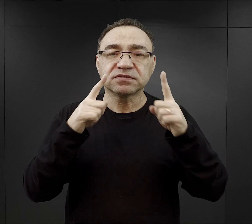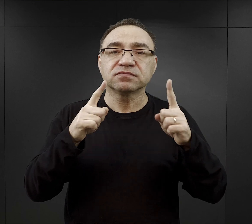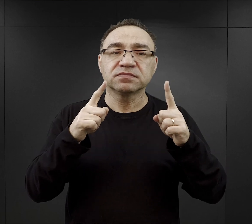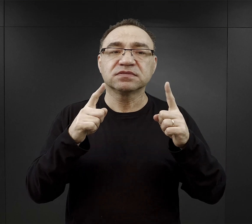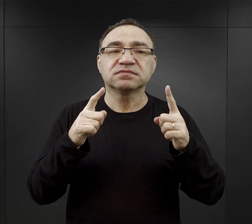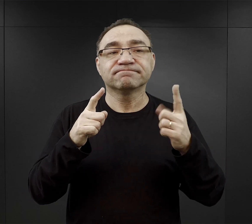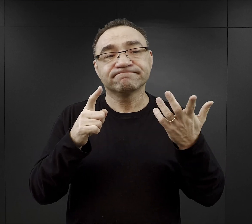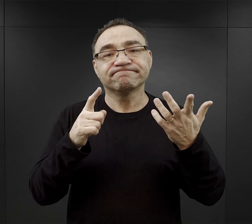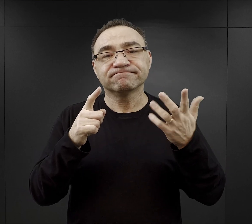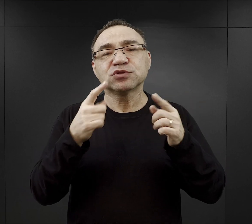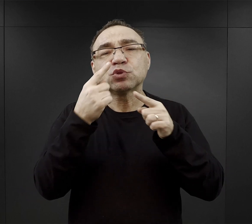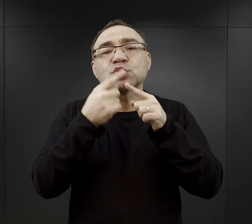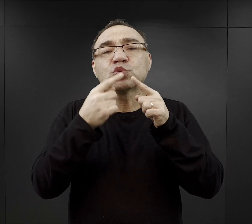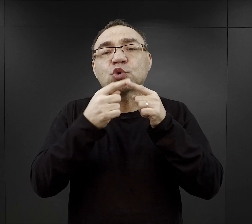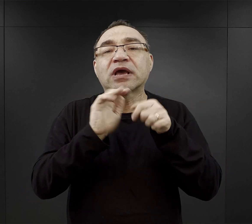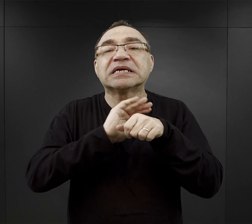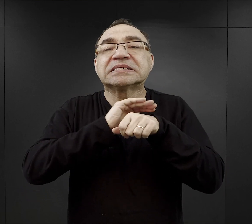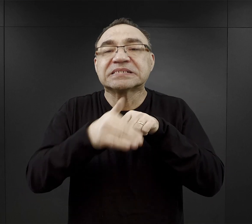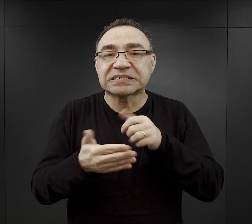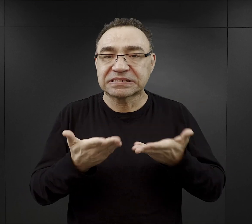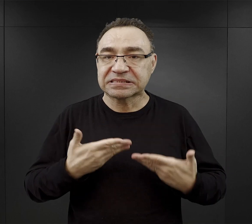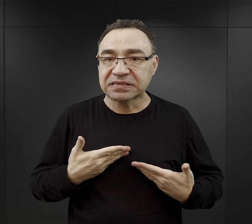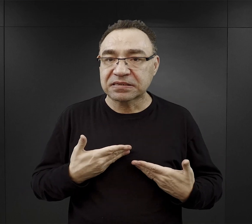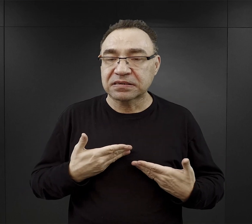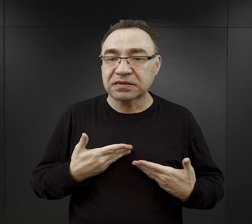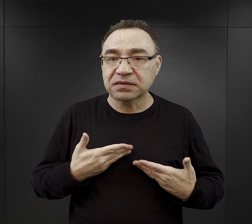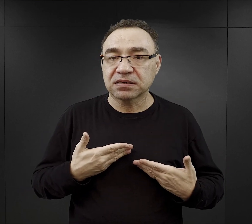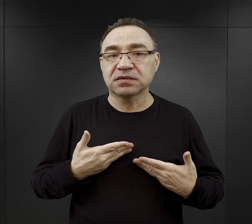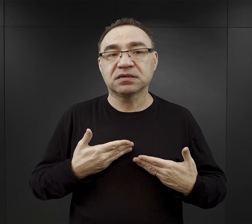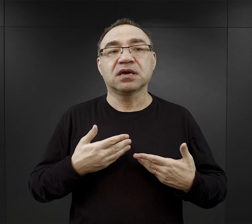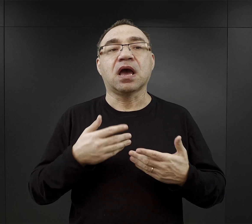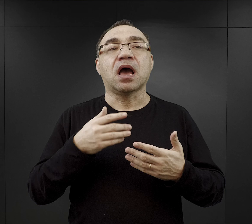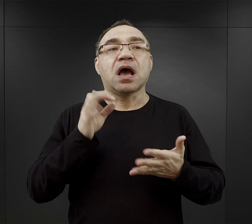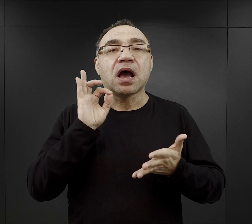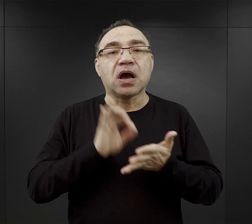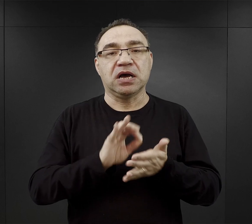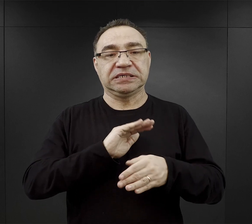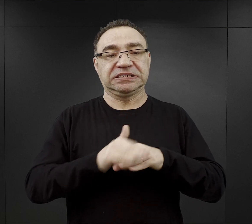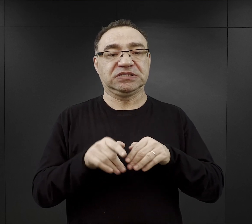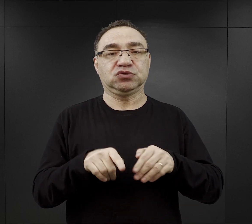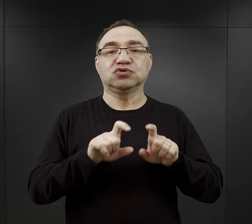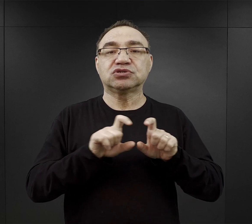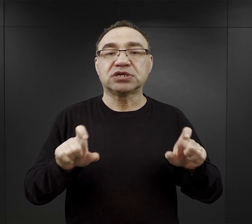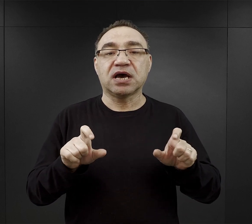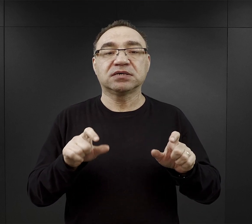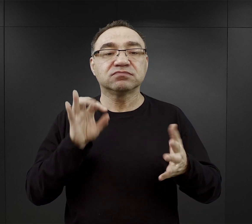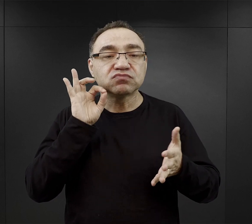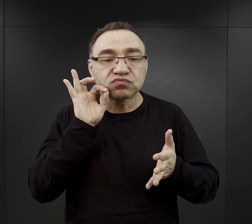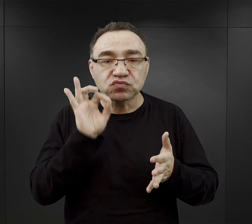trzeba było mieć odrobinę szczęścia i znaleźć się w odpowiednim czasie, w odpowiednim miejscu,